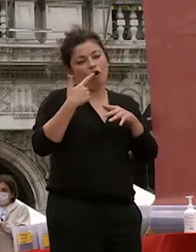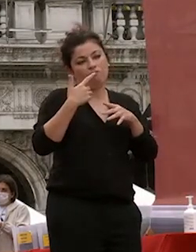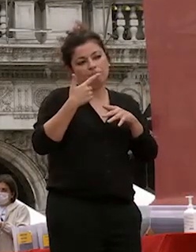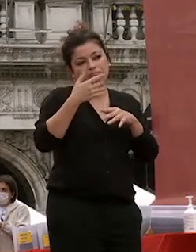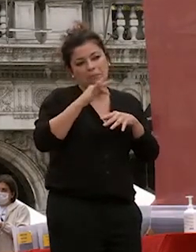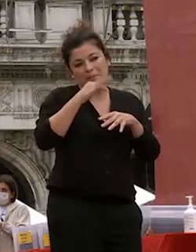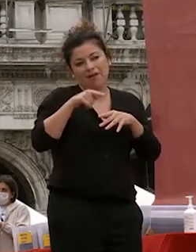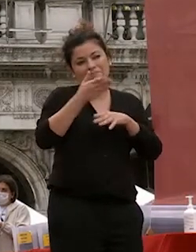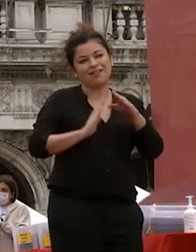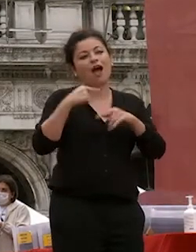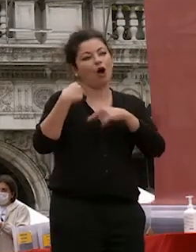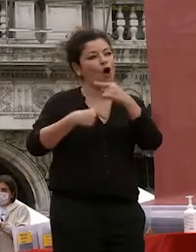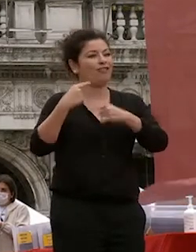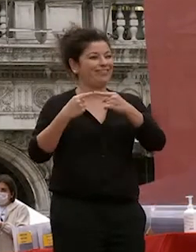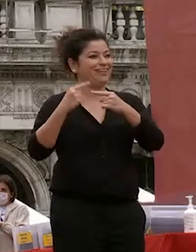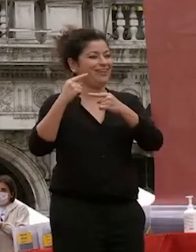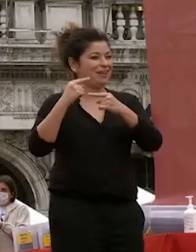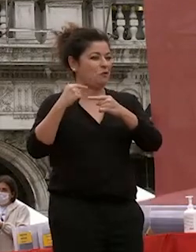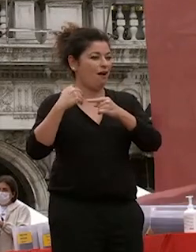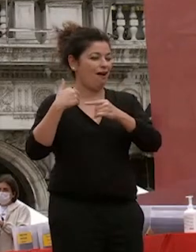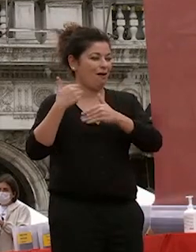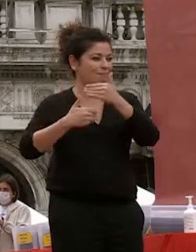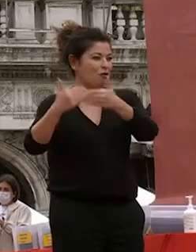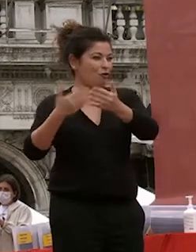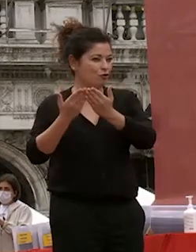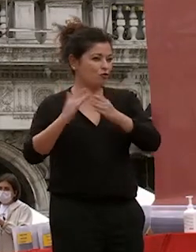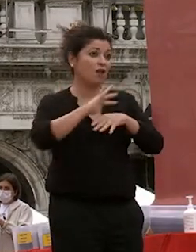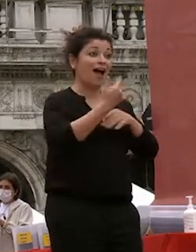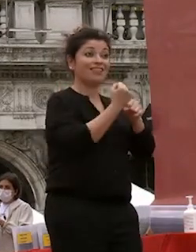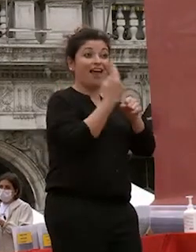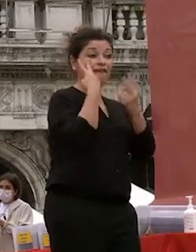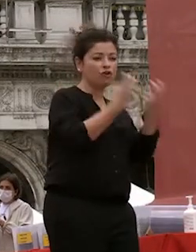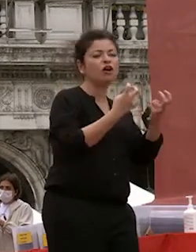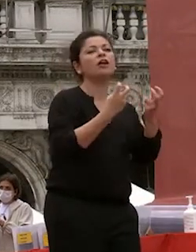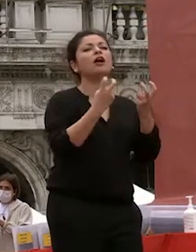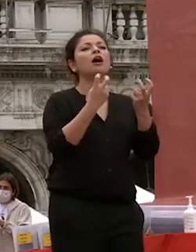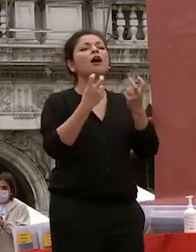percorsi altri troveranno altri lavori fate le esperienze in modo aperto e